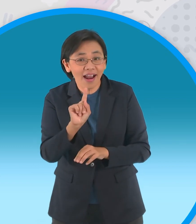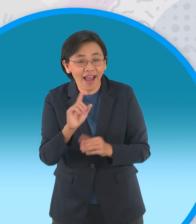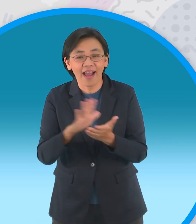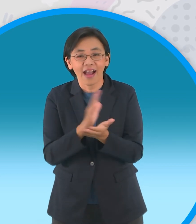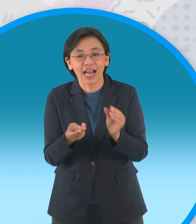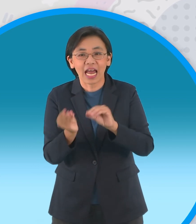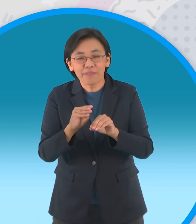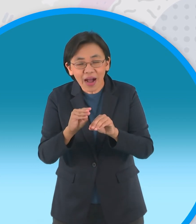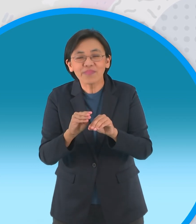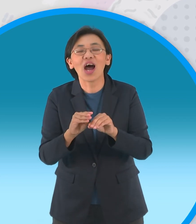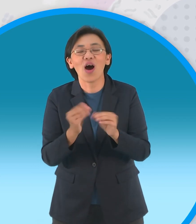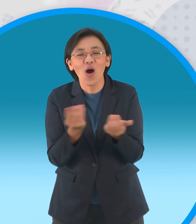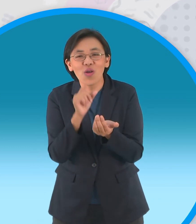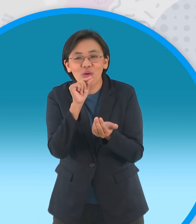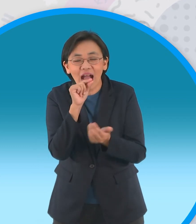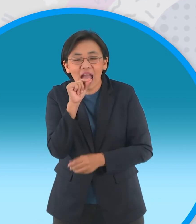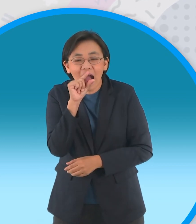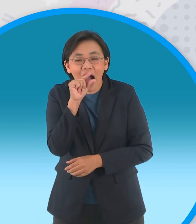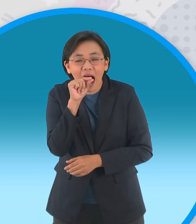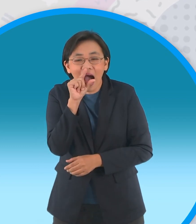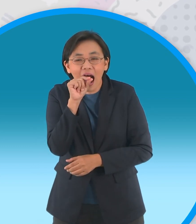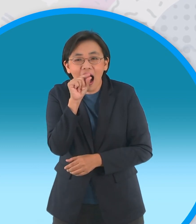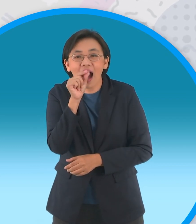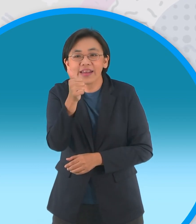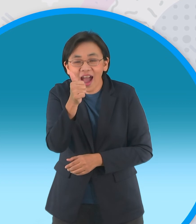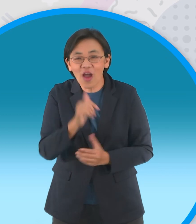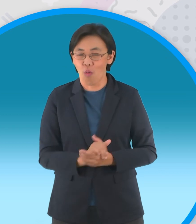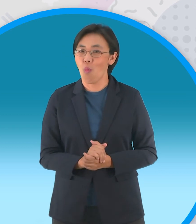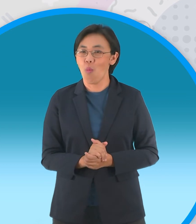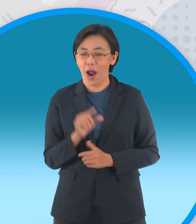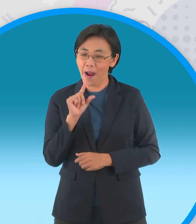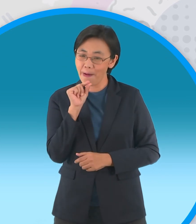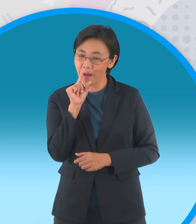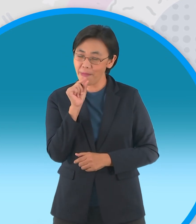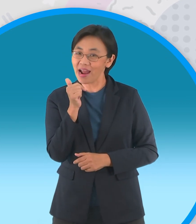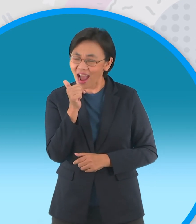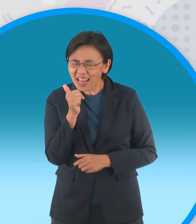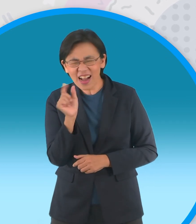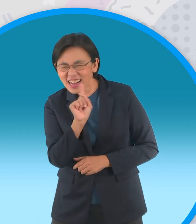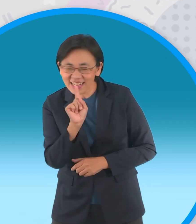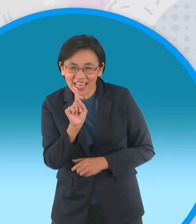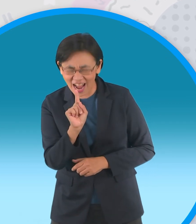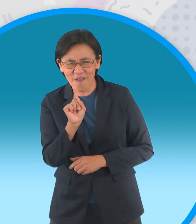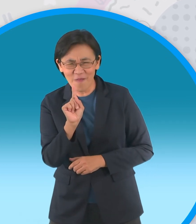ก็จะมาสอนเกี่ยวกับการพับลูกไก่ขยับปาก ได้โอ้โหเฮ้ยพี่สมพงษ์ขยับปากก็ตกใจแล้ว